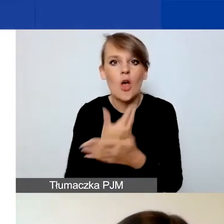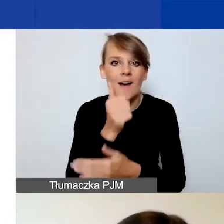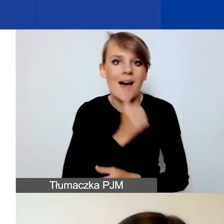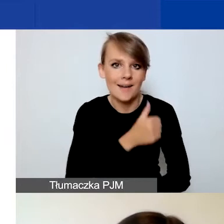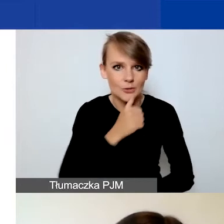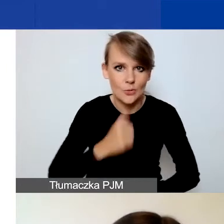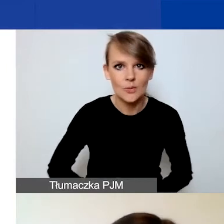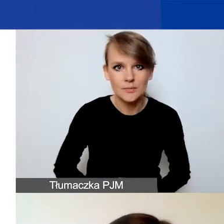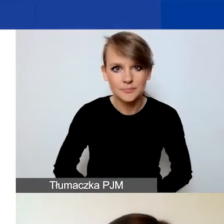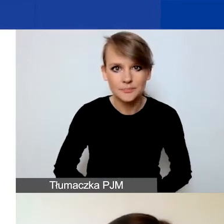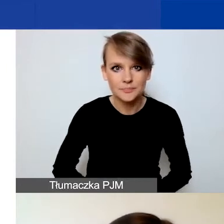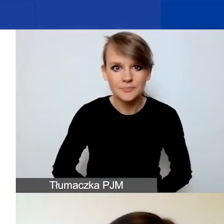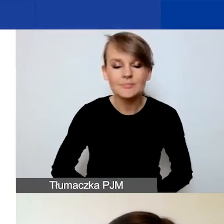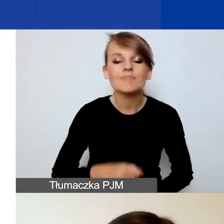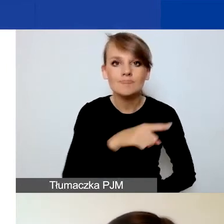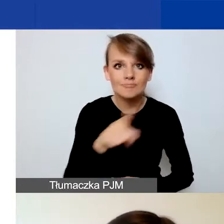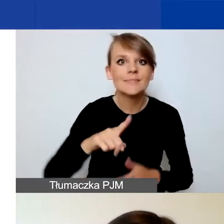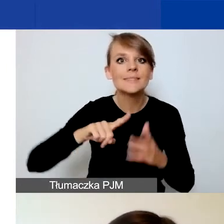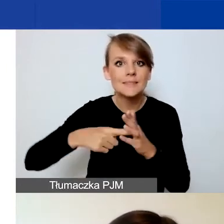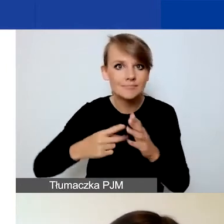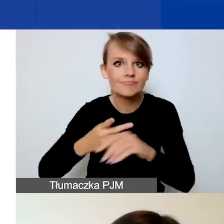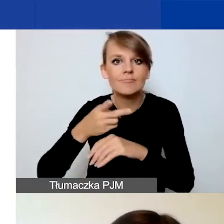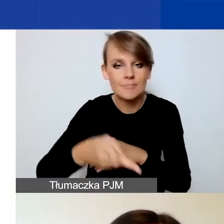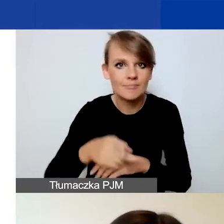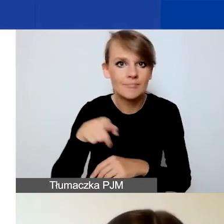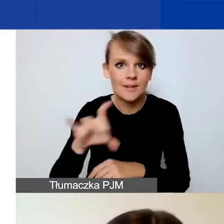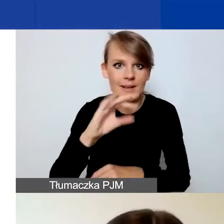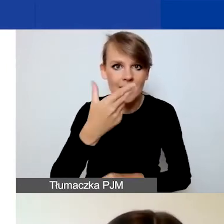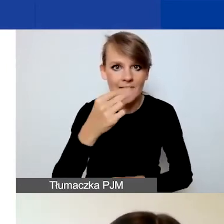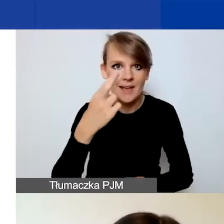Gdy zalogujecie się do Generatora, zobaczycie wykaz konkursów.